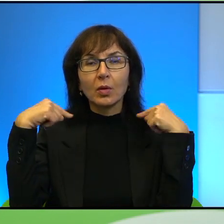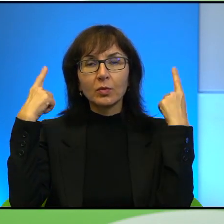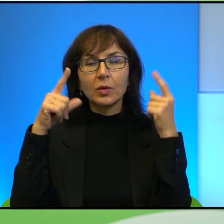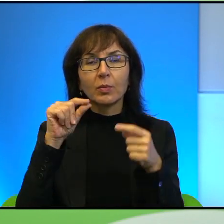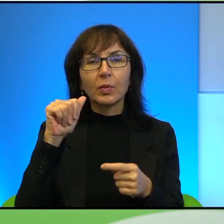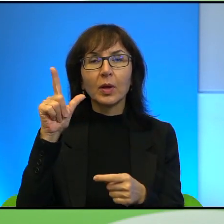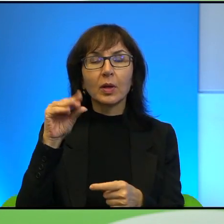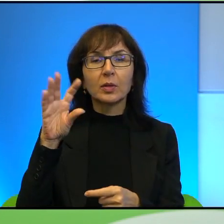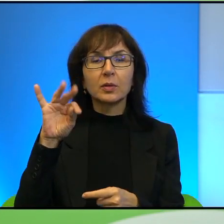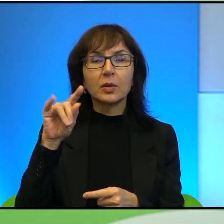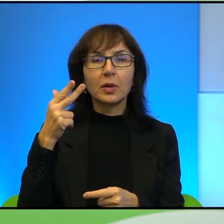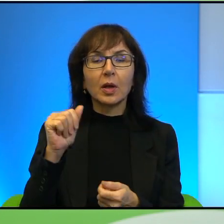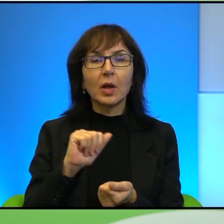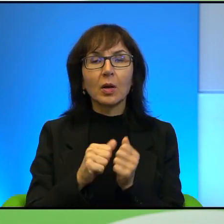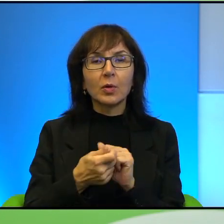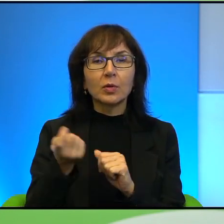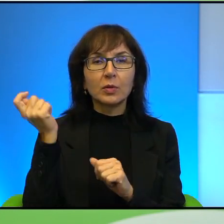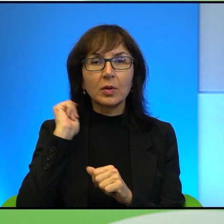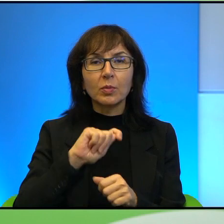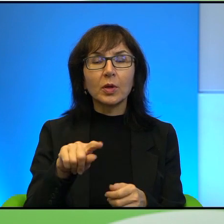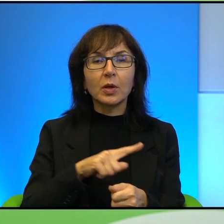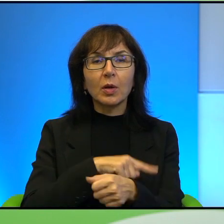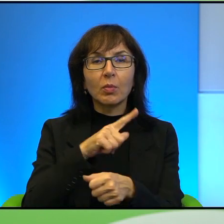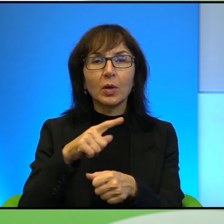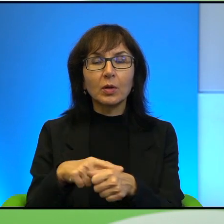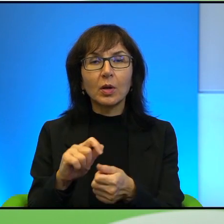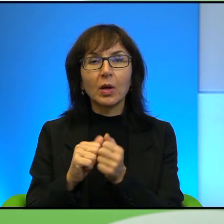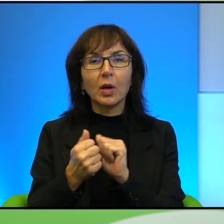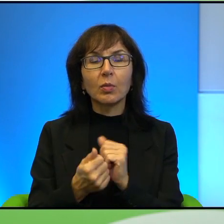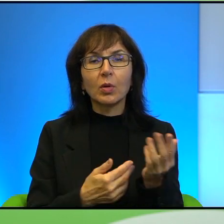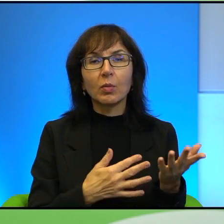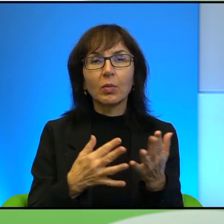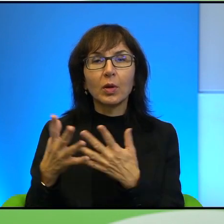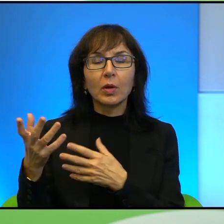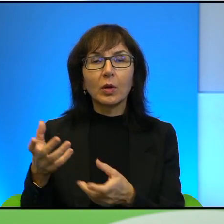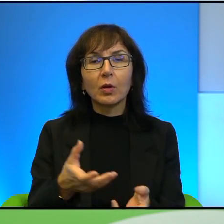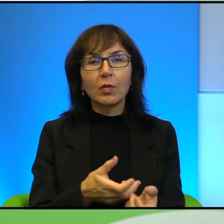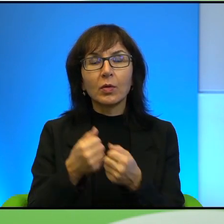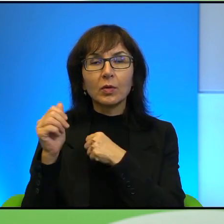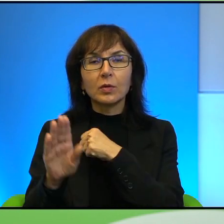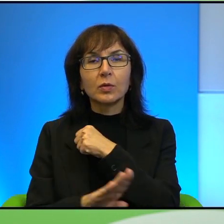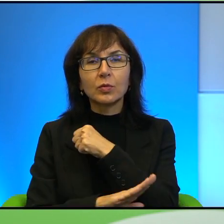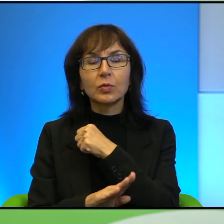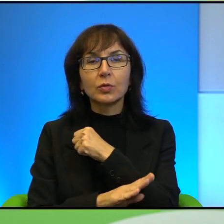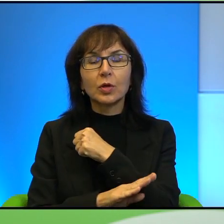albo o zabijaniu wielbłądów albo o paleniu albo wyrywaniu drzew oliwnych.